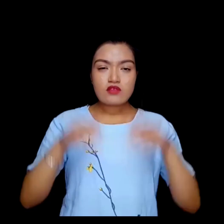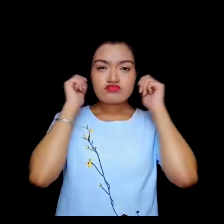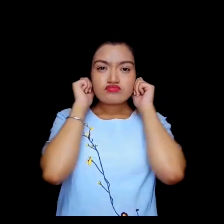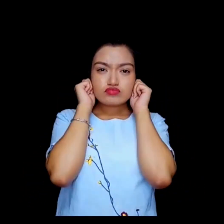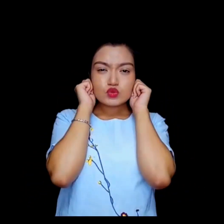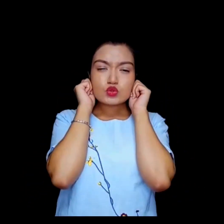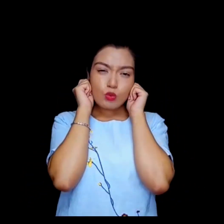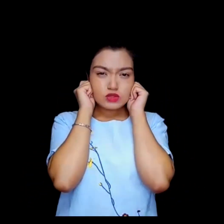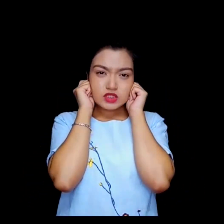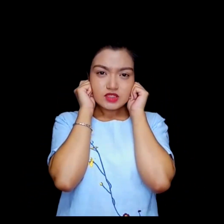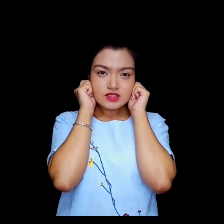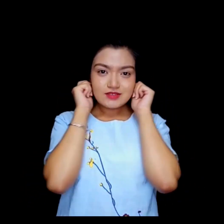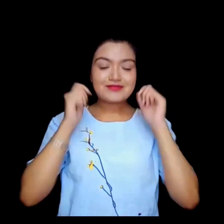माफ गर्नुहोस्